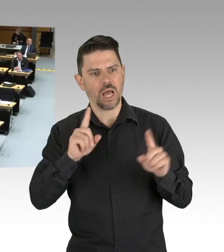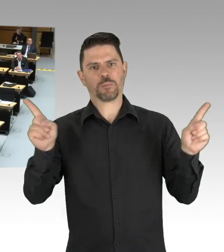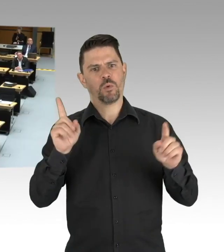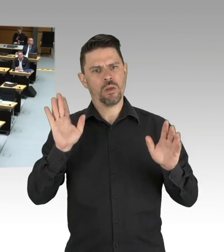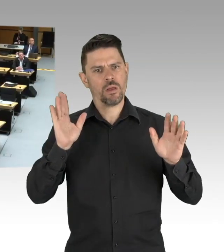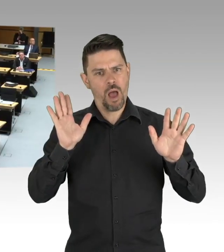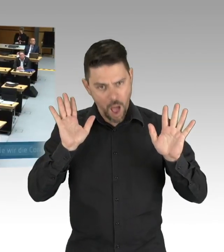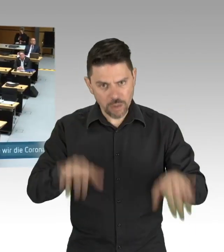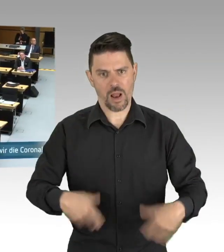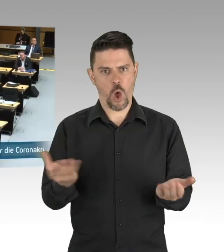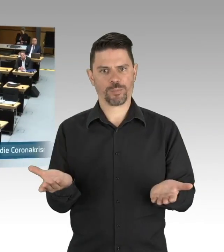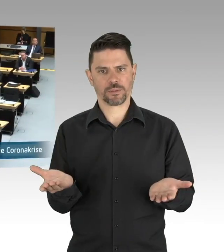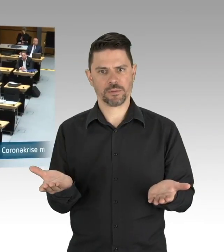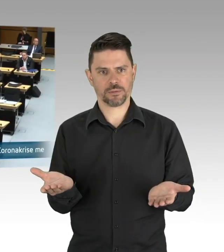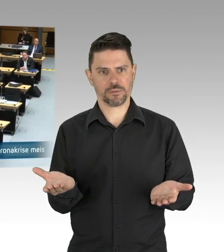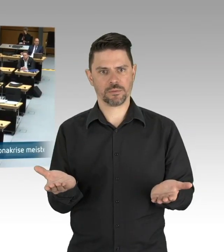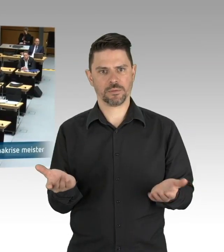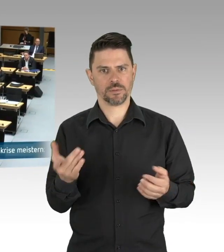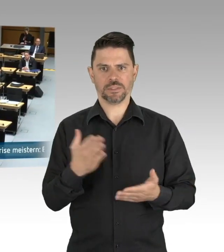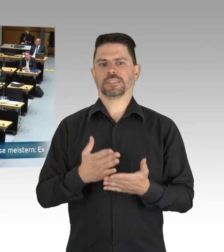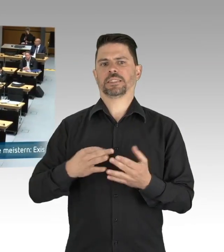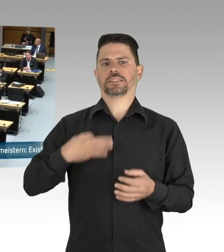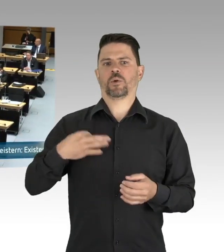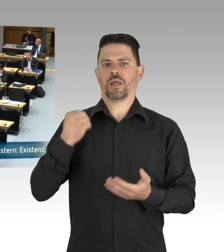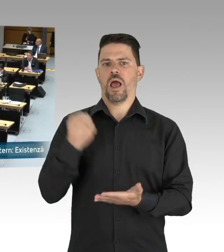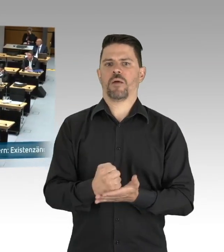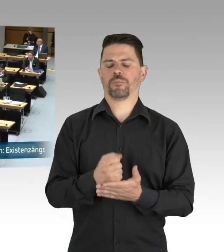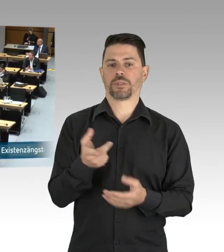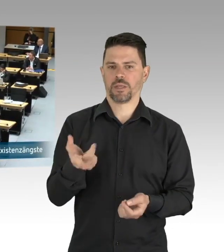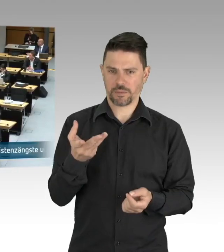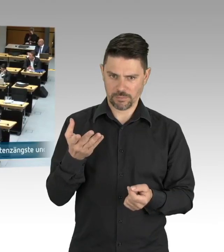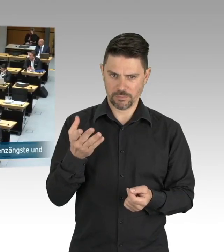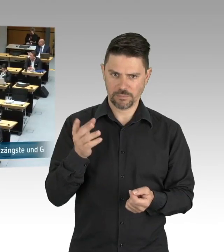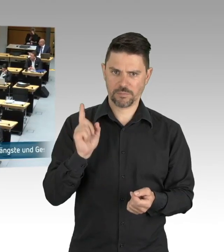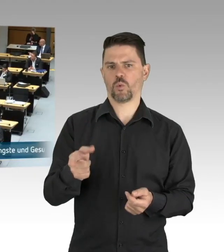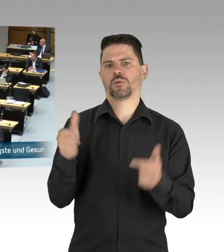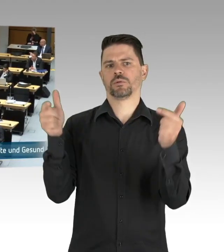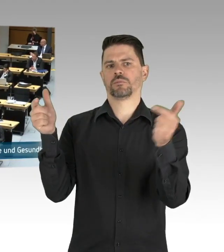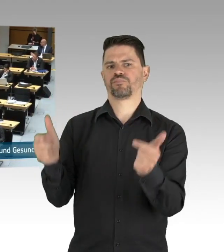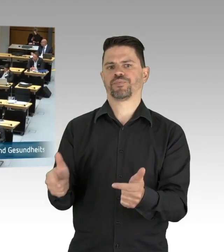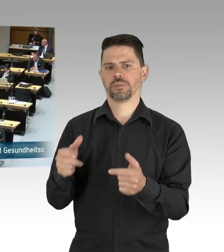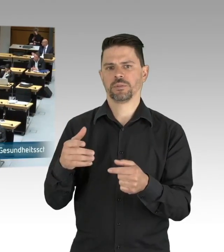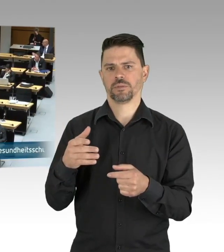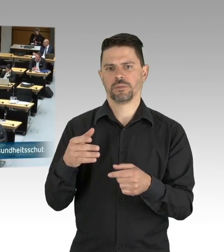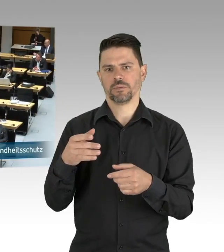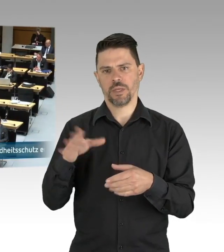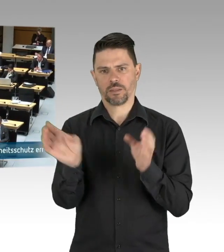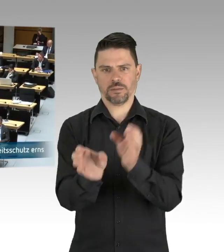Orte, die zentrale Anlaufstellen sind für die Schwächsten unserer Gesellschaft. Das möchten wir mit Ihnen zusammen in Berlin wiederaufbauen,